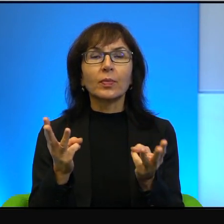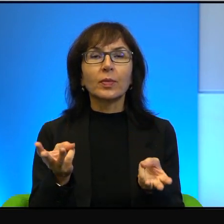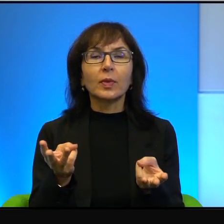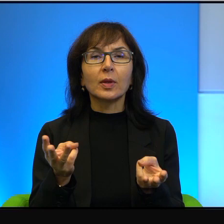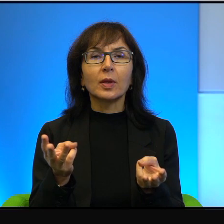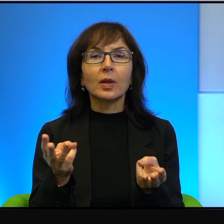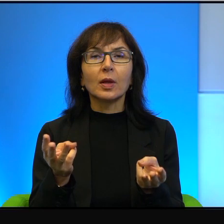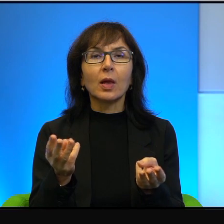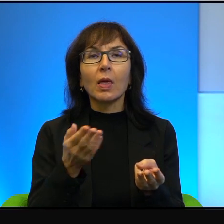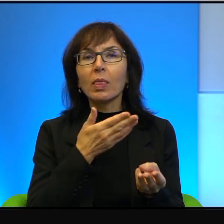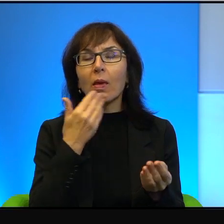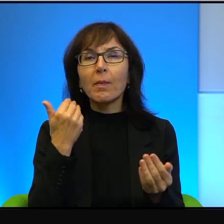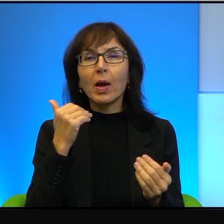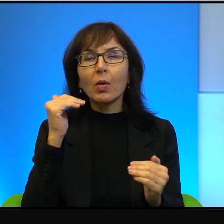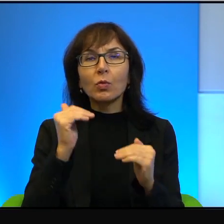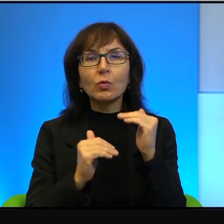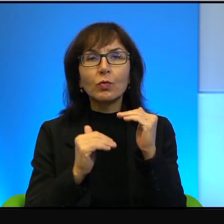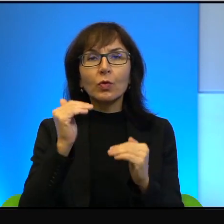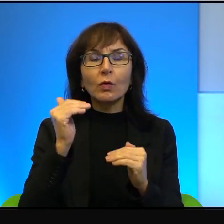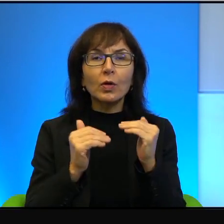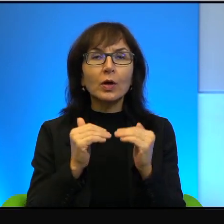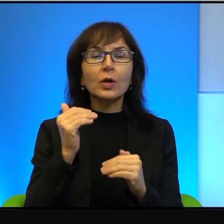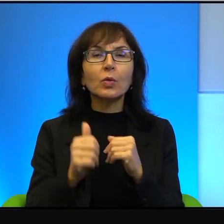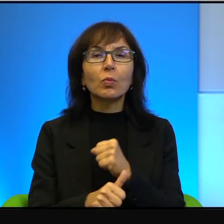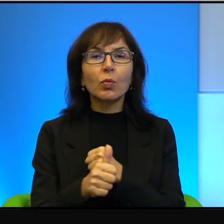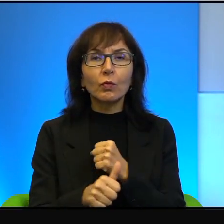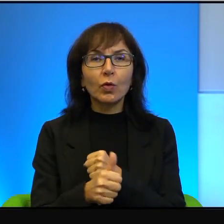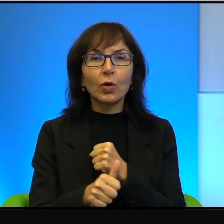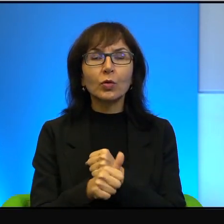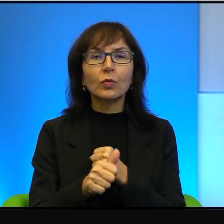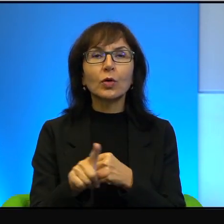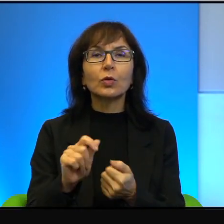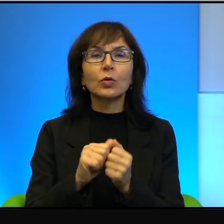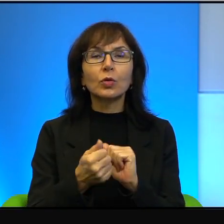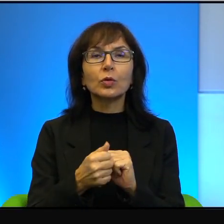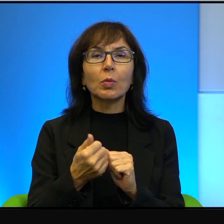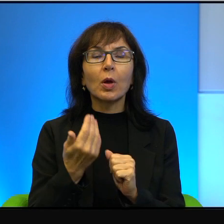nierównowagi powodów, otóż to są po prostu bardzo ciekawe rzeczy.